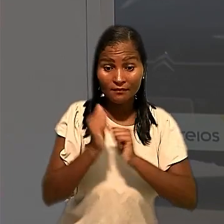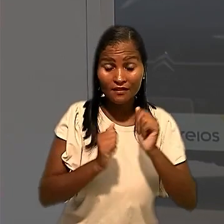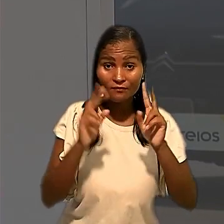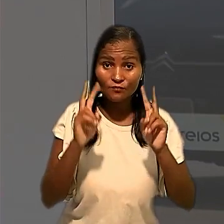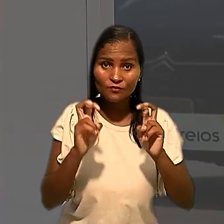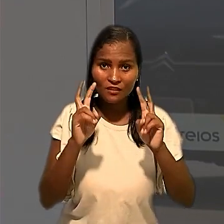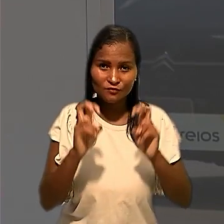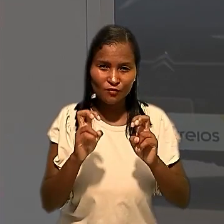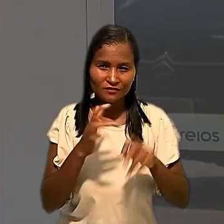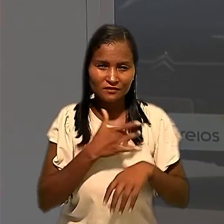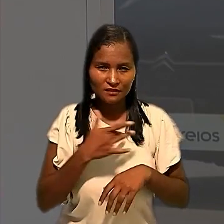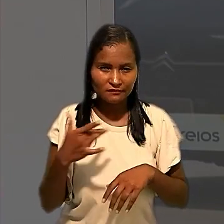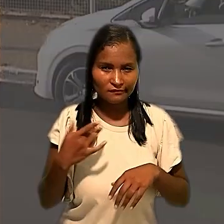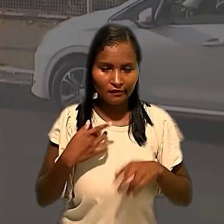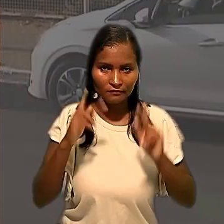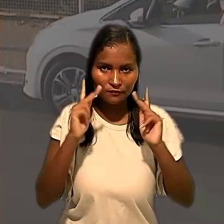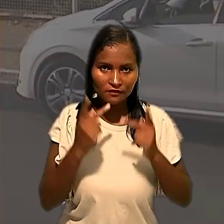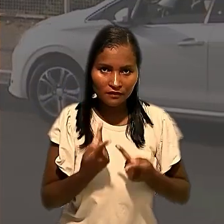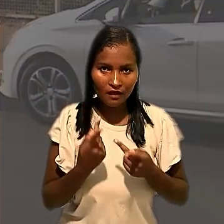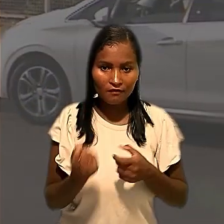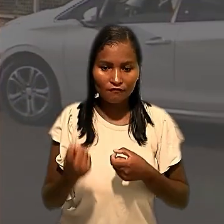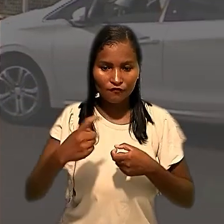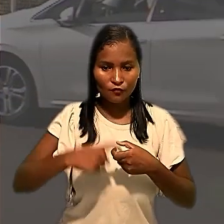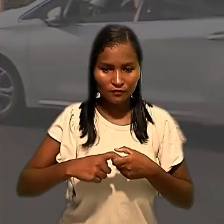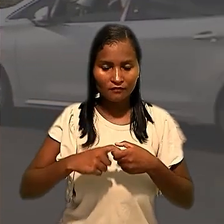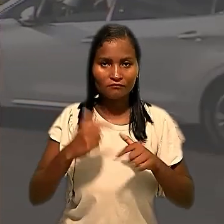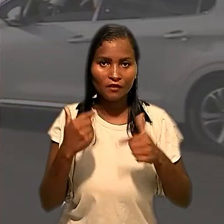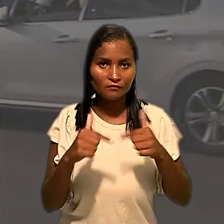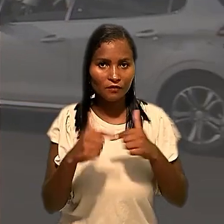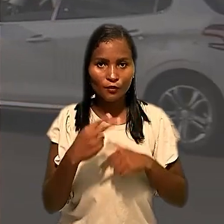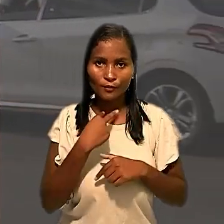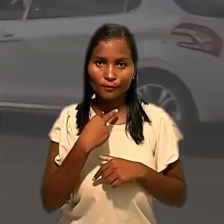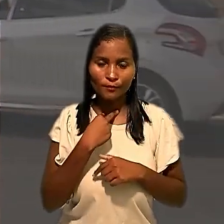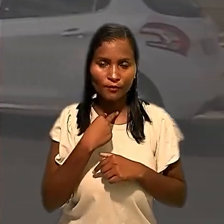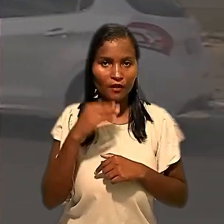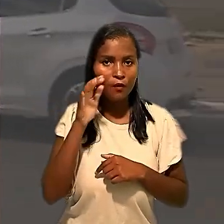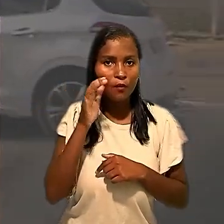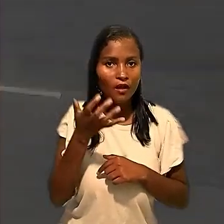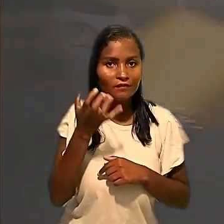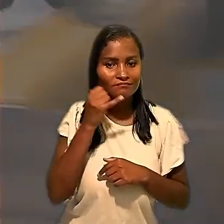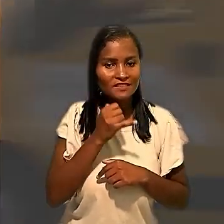sanitárias e humanitárias, a retomada das atividades não poderia ocorrer sem essa medida.